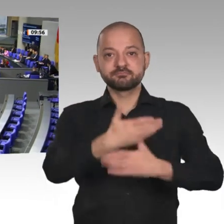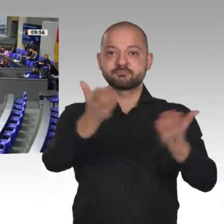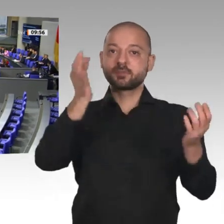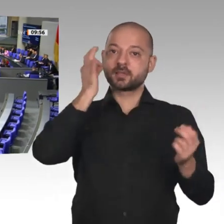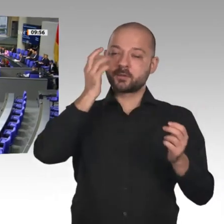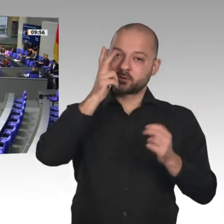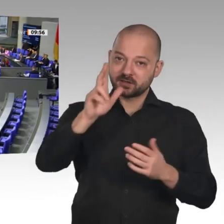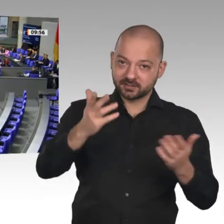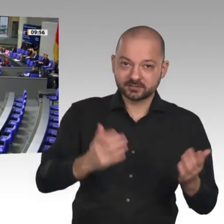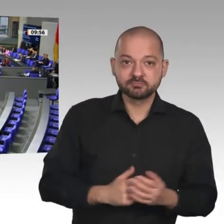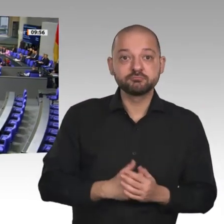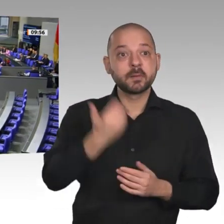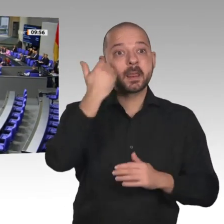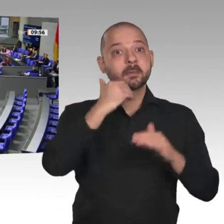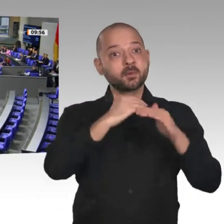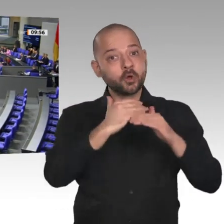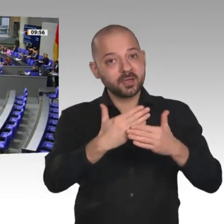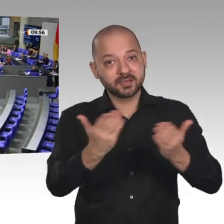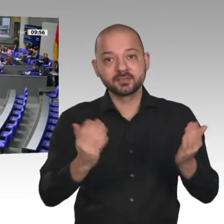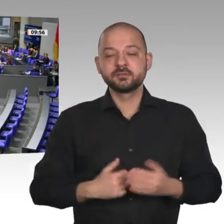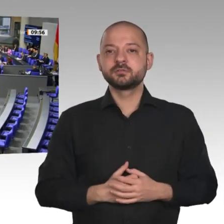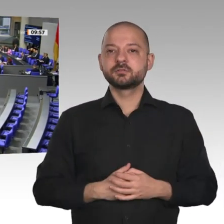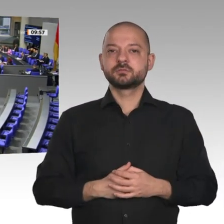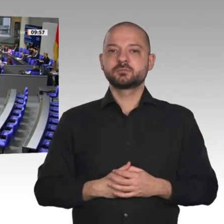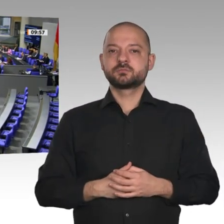Herr Präsident! Meine sehr geehrten Damen und Herren! Liebe Kolleginnen und Kollegen!